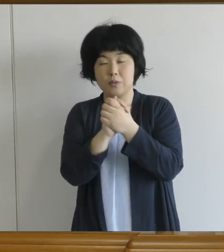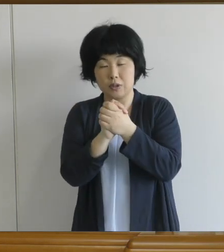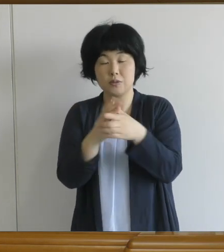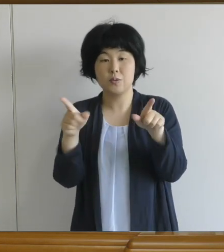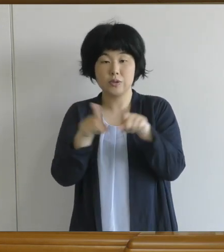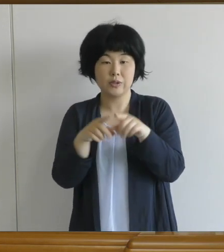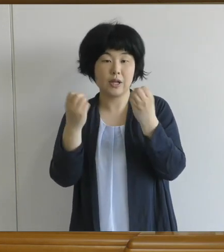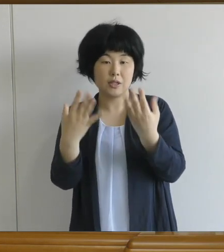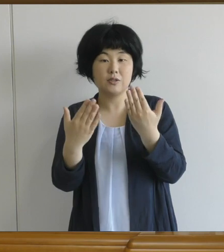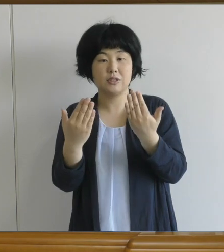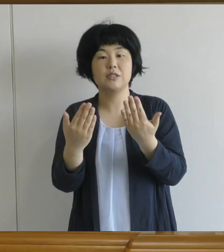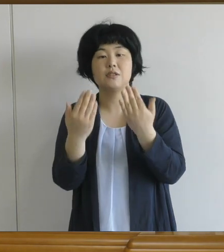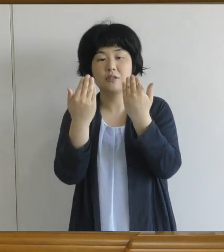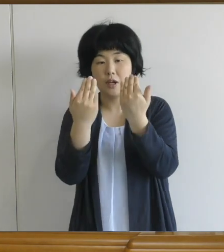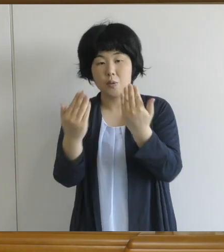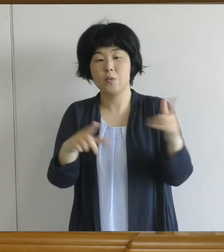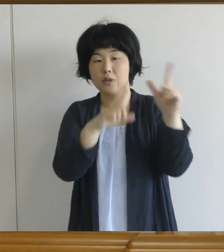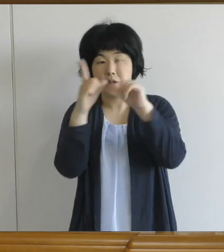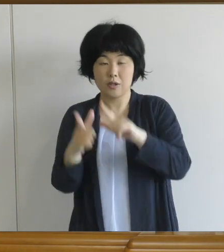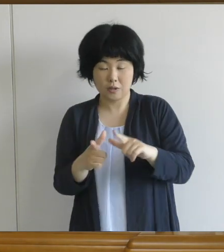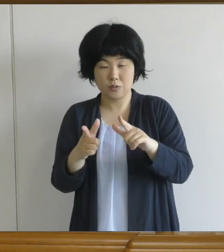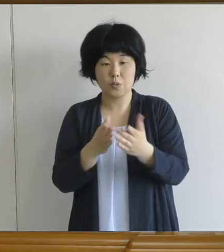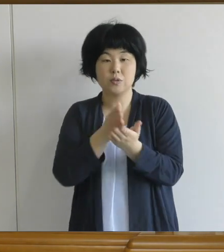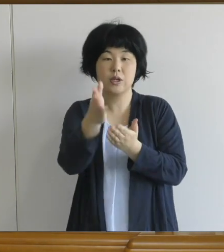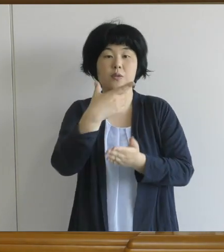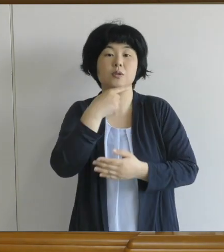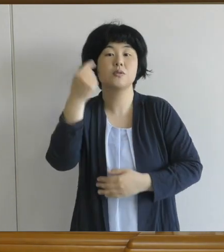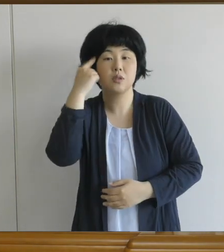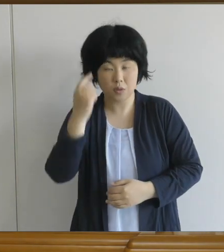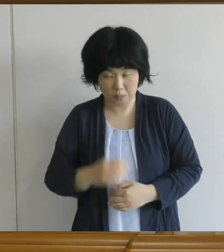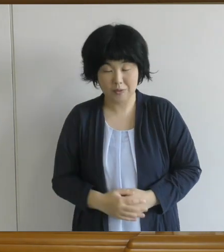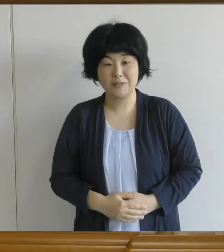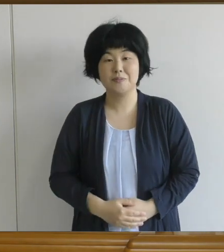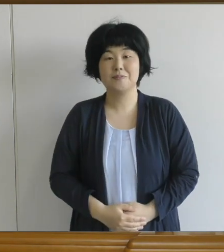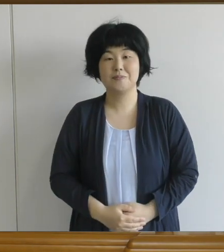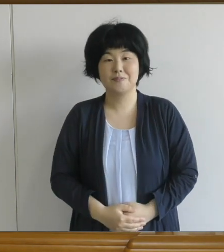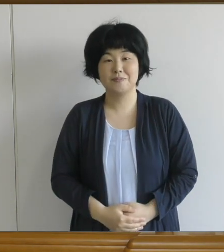楽しい学校生活をスタートさせて いただきたいなと思います。